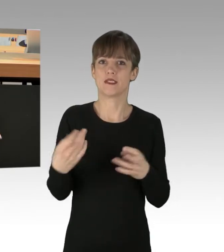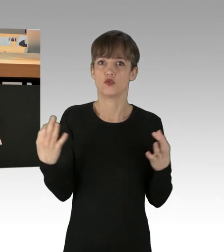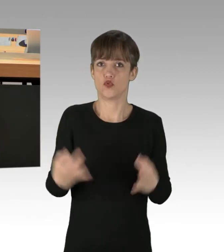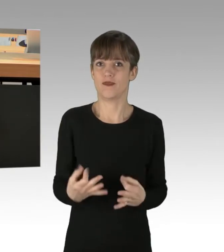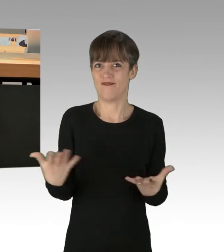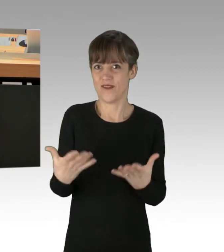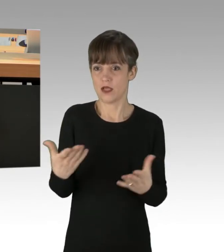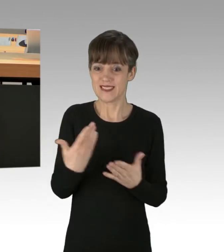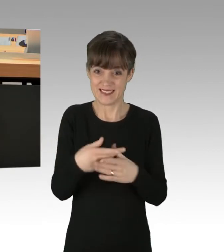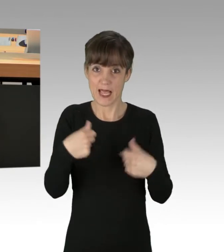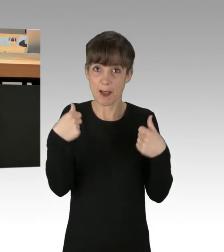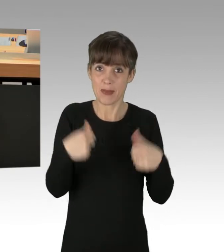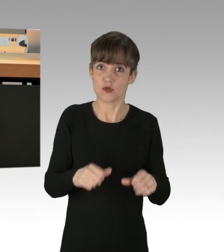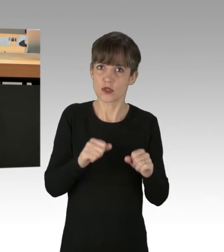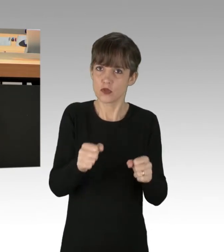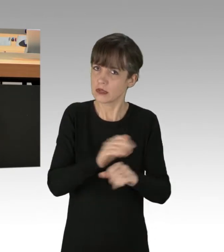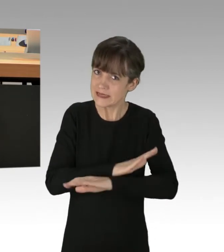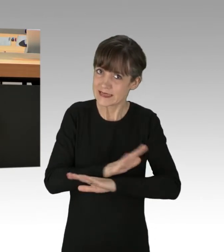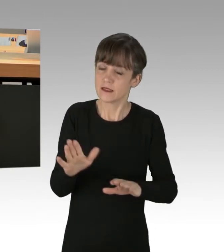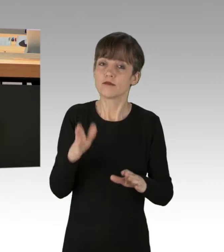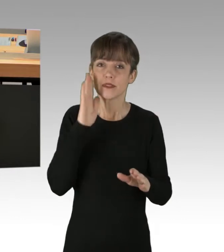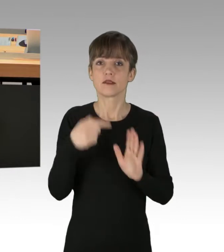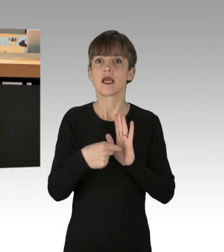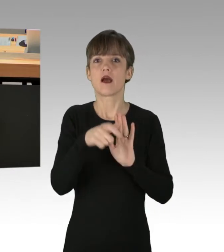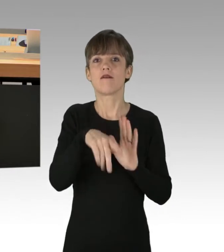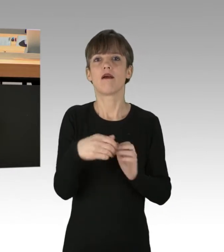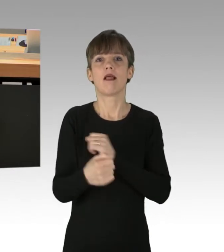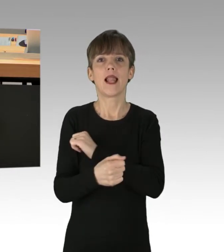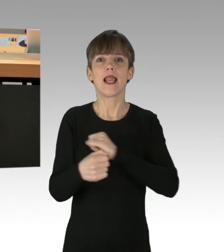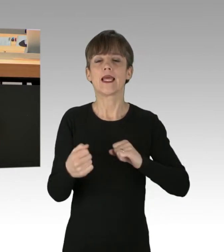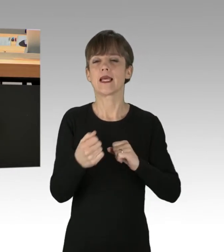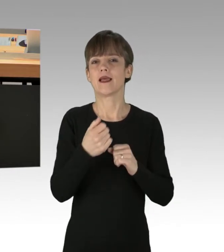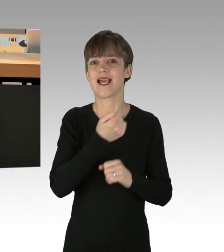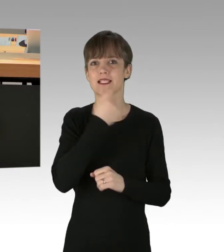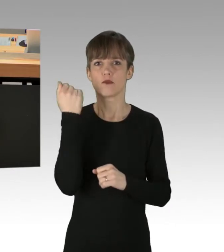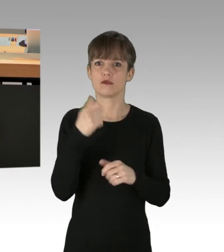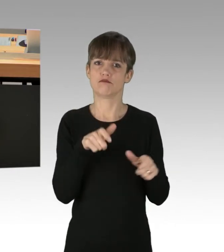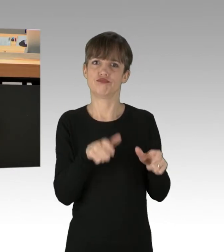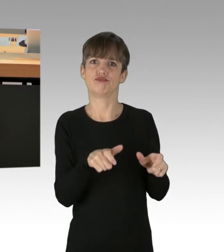Zeigen Sie, dass Sie dem linken Extremismus den Kampf ansagen, auch wenn Sie das